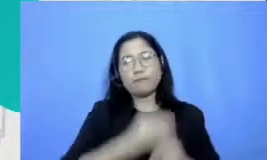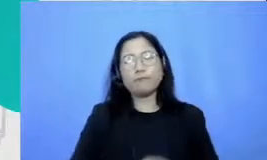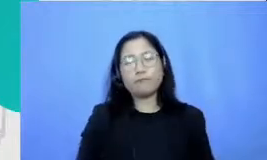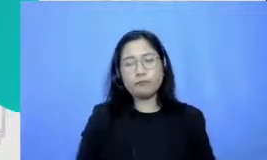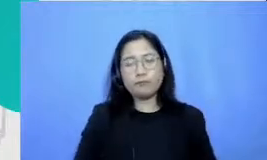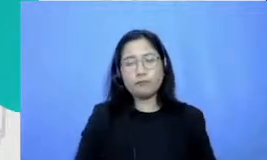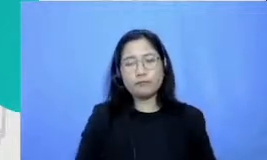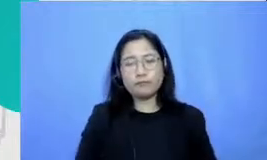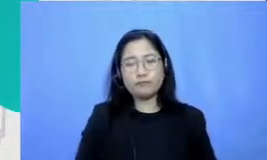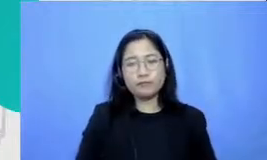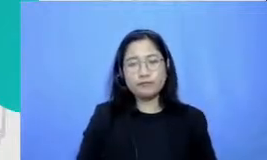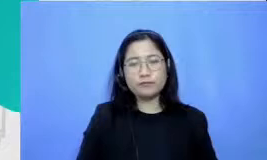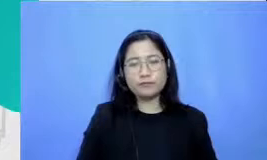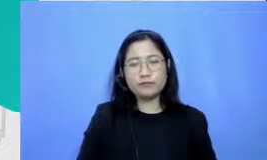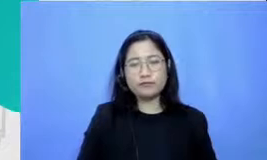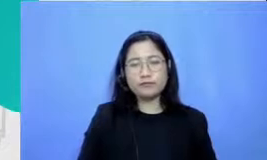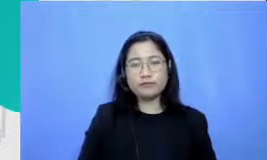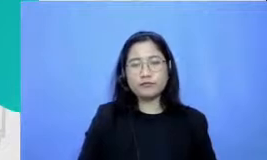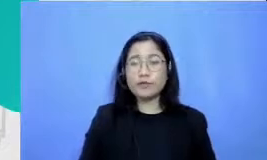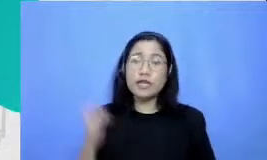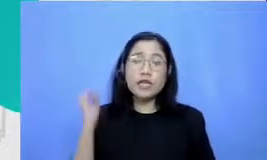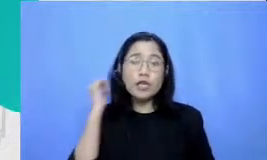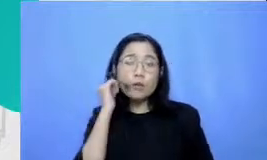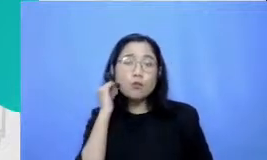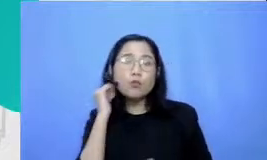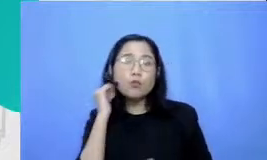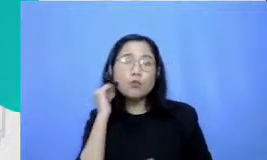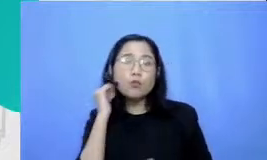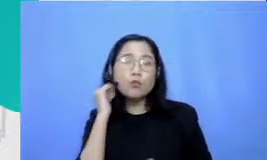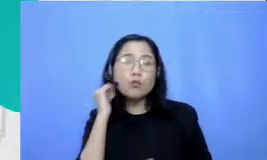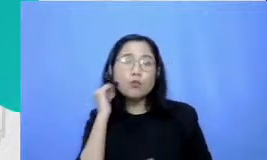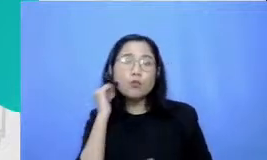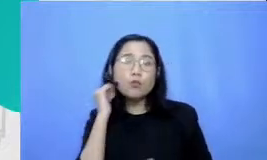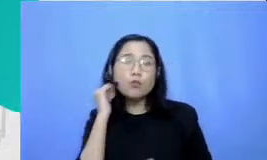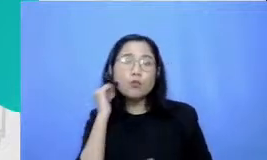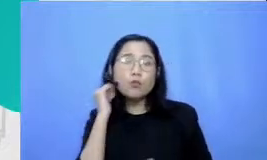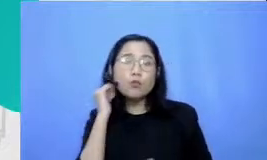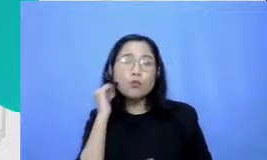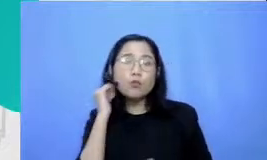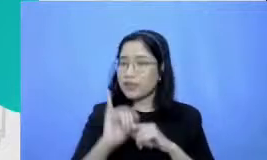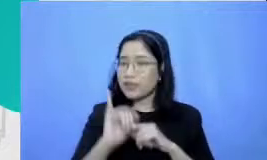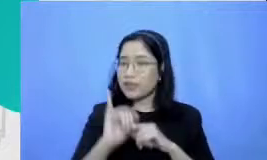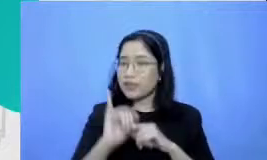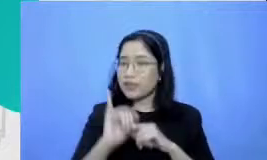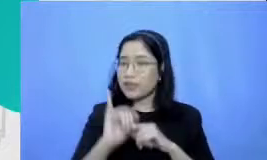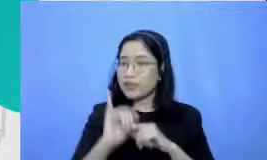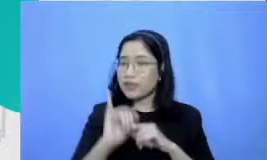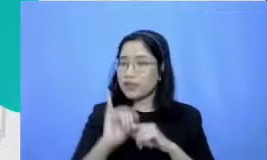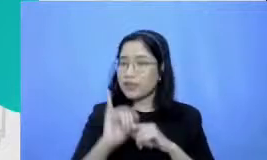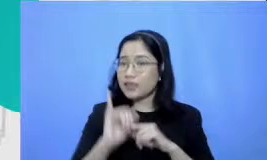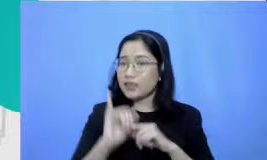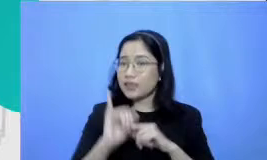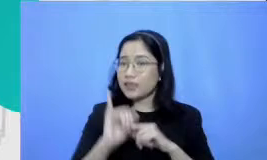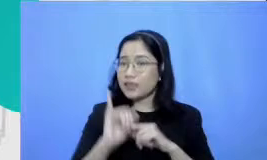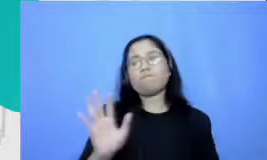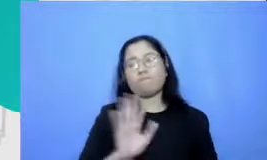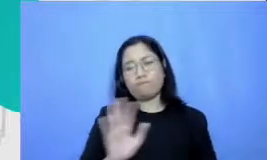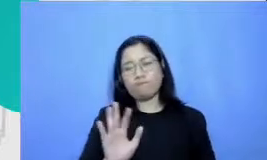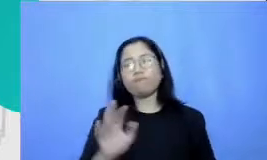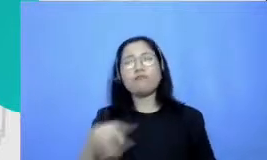Hai Mbak Ibu Maryati juga tidak perlu kuatir dari pengalaman kami melihat teknik ternyata oh sifat